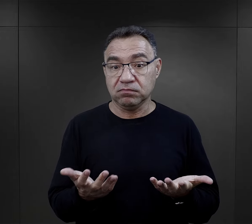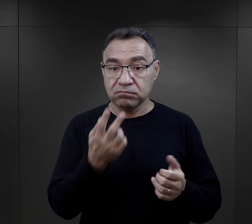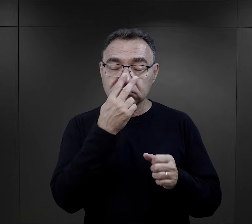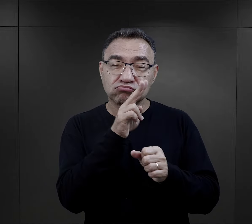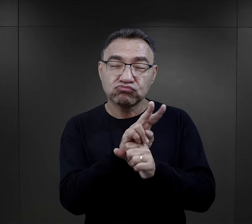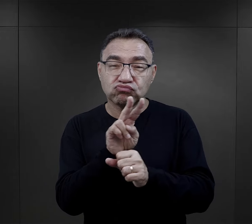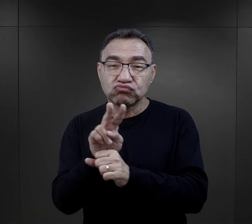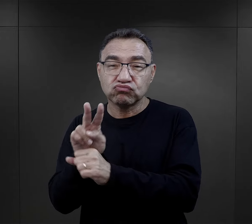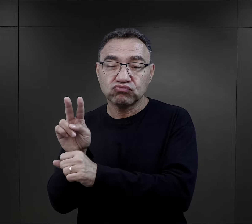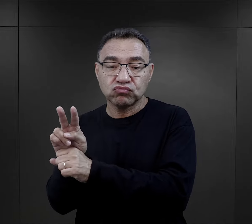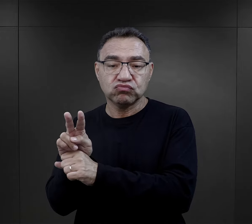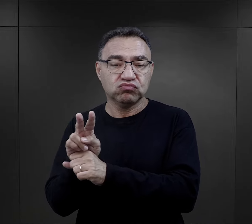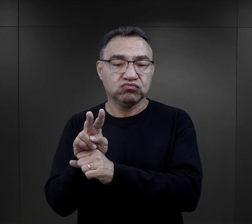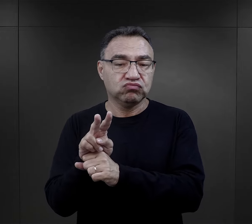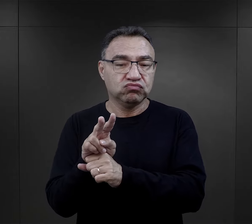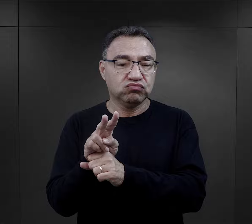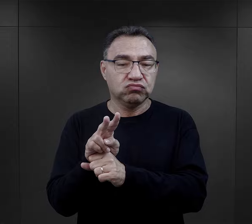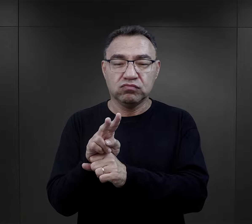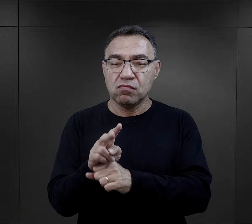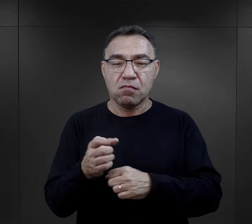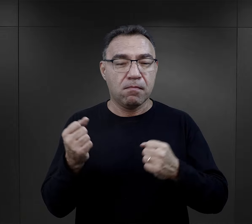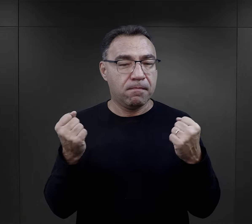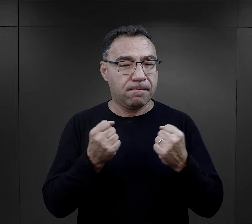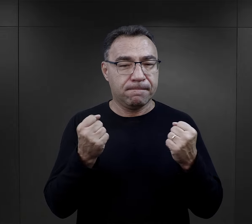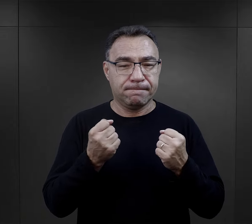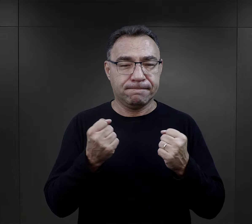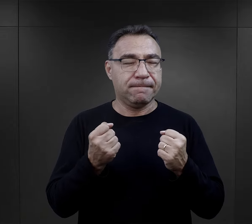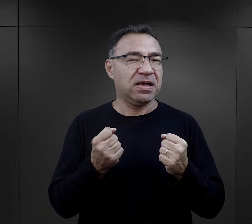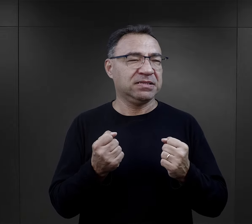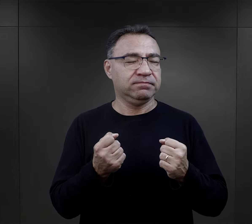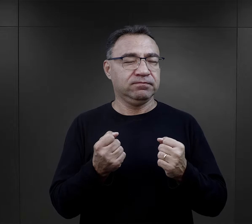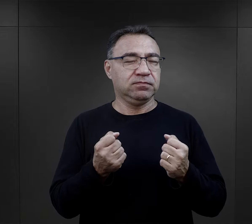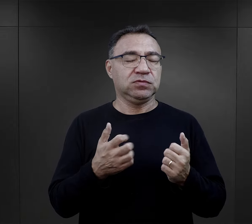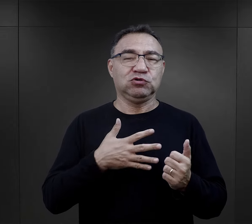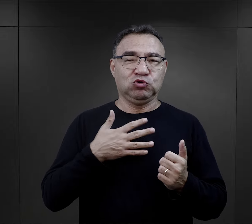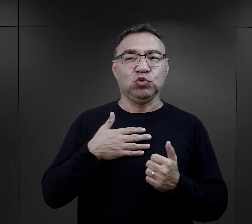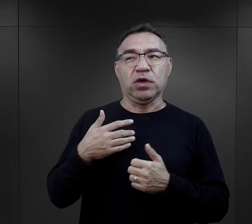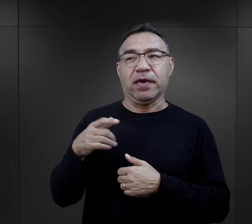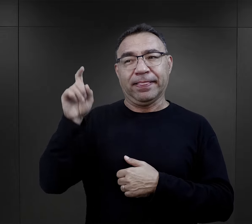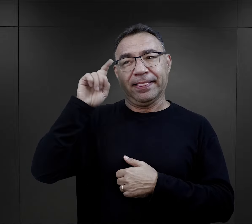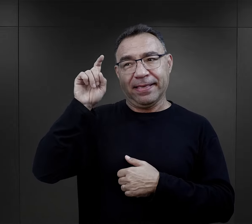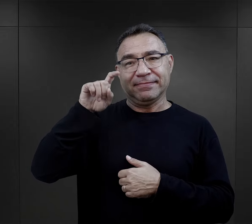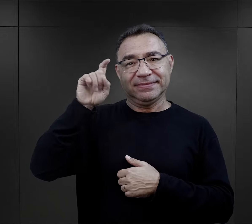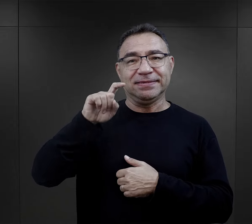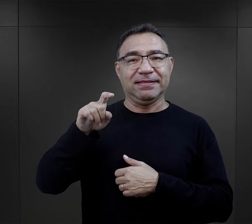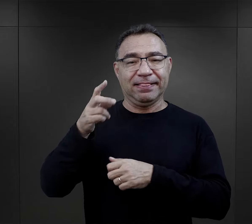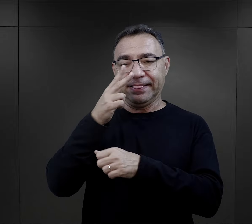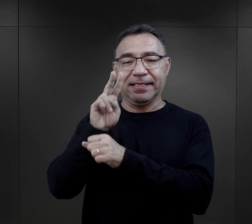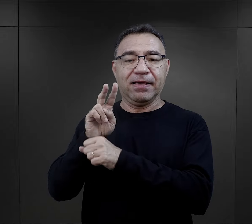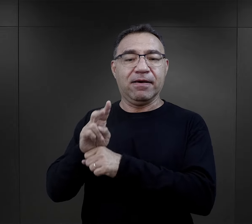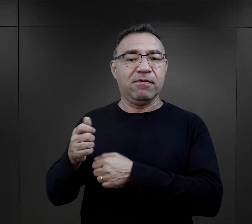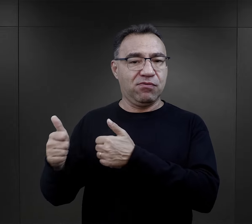nadzorowania innych w sposób, no, doskonały, w rozumieniu oczywiście nadzorców obozowych.